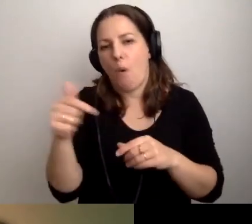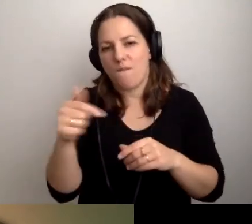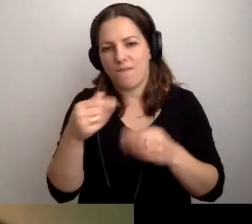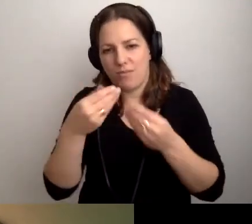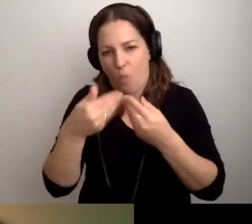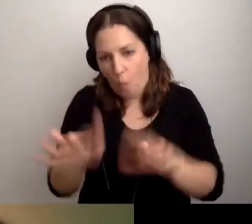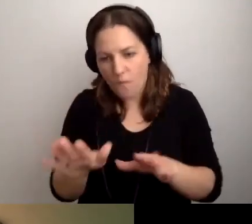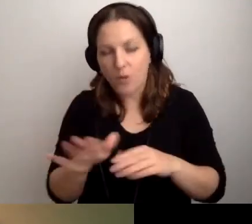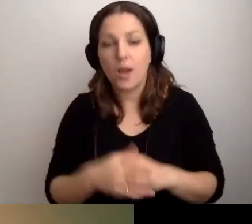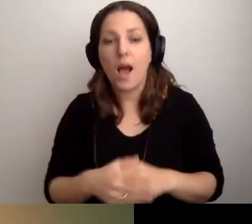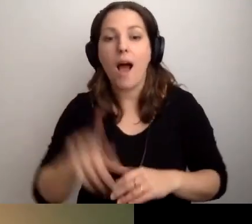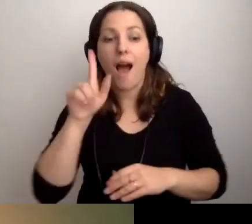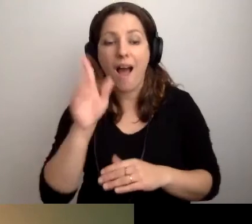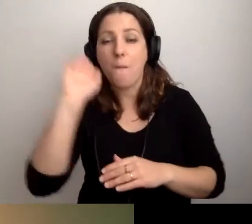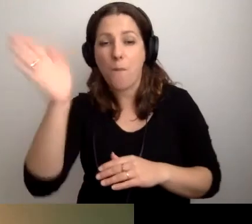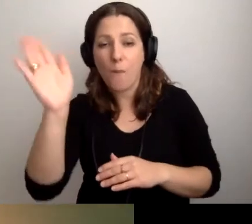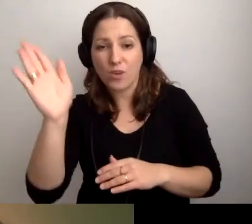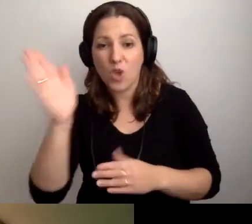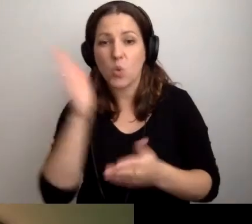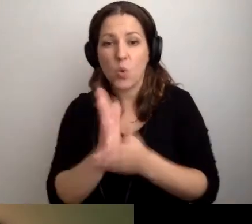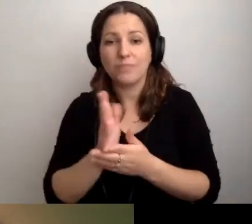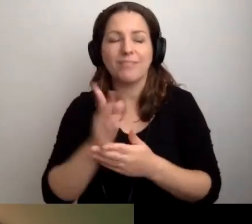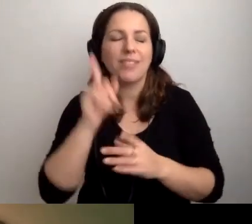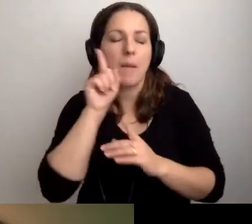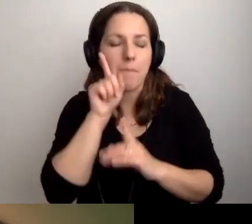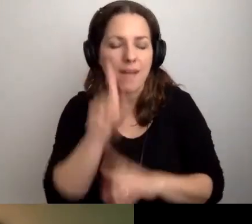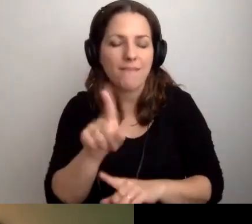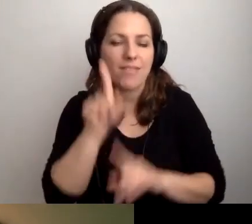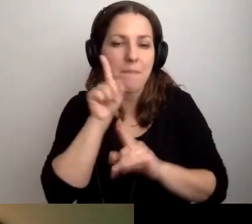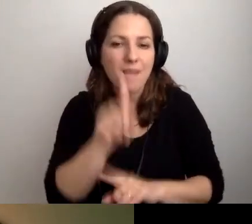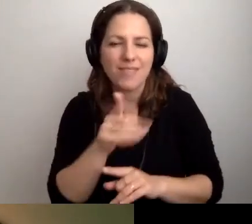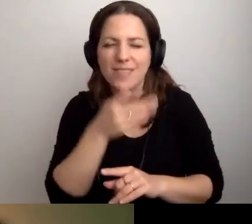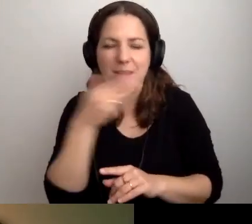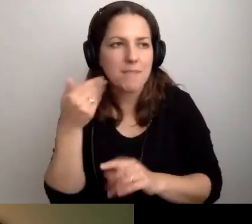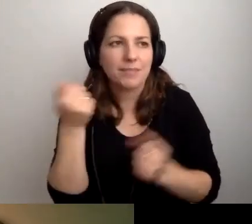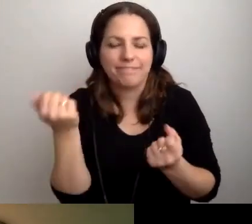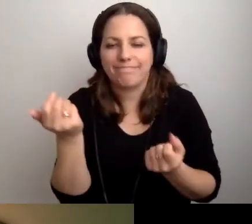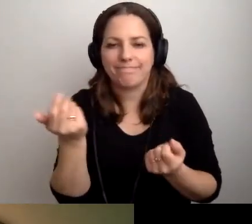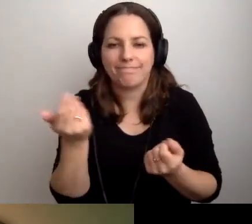Ale potem nie ma to już takiego wielkiego znaczenia,